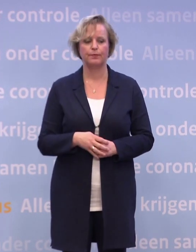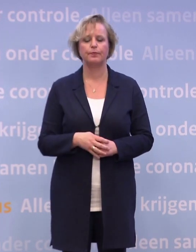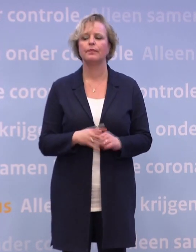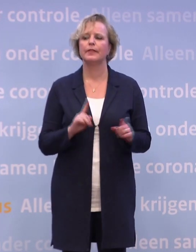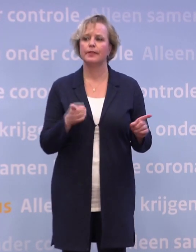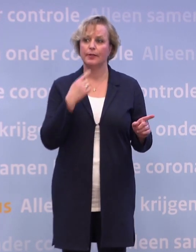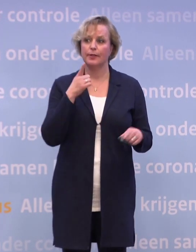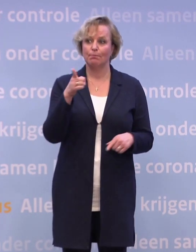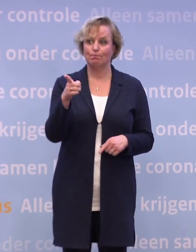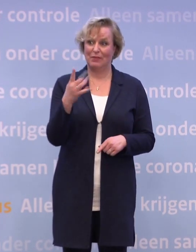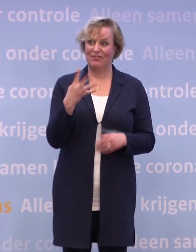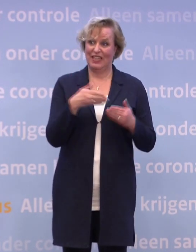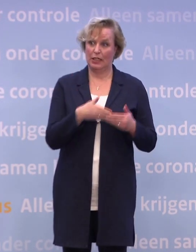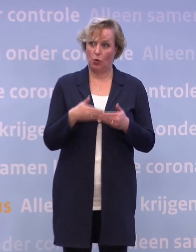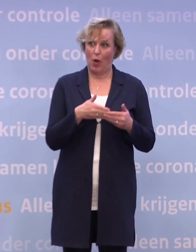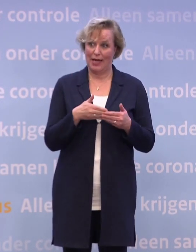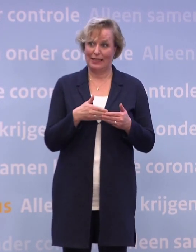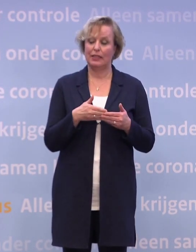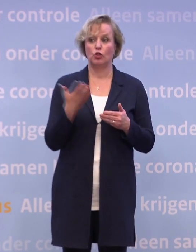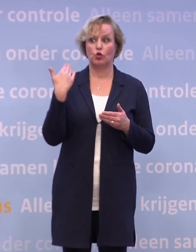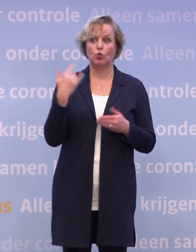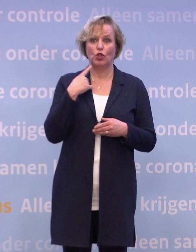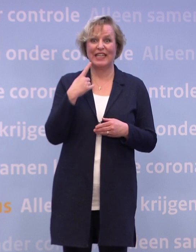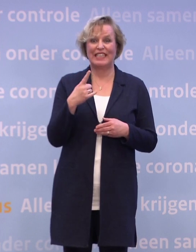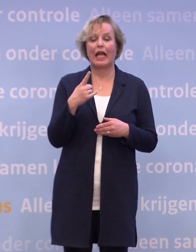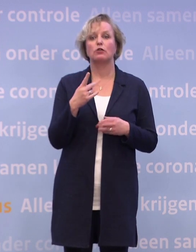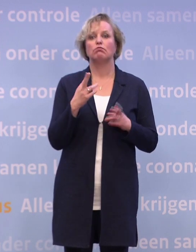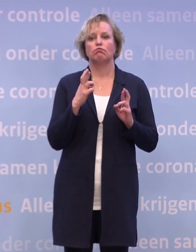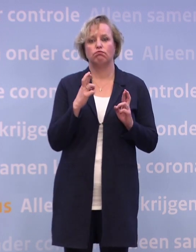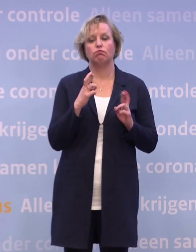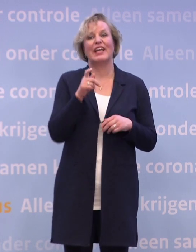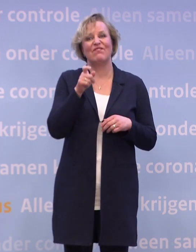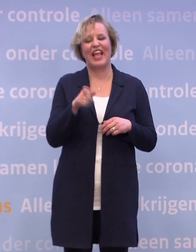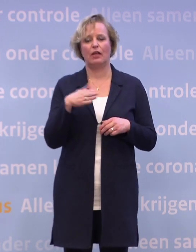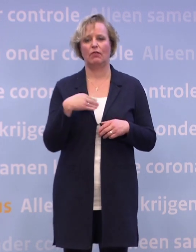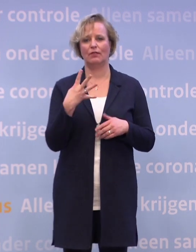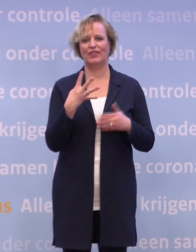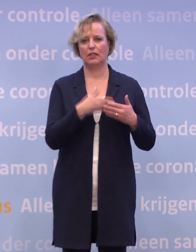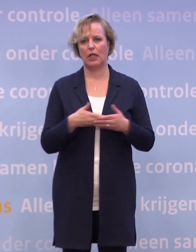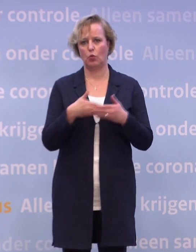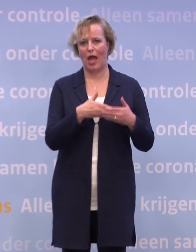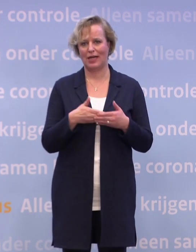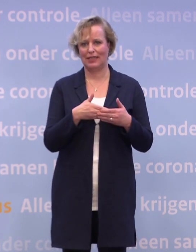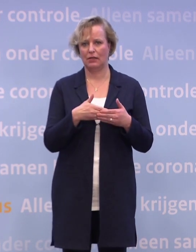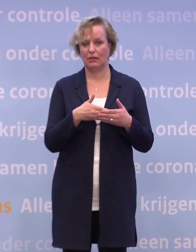Want daarvan heb ik gezegd: Als alles meezit, in de week van 4 januari. Dat heb ik gezegd in reactie op het bericht van EMA...